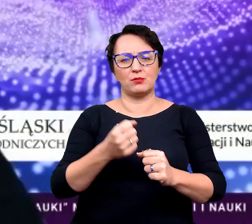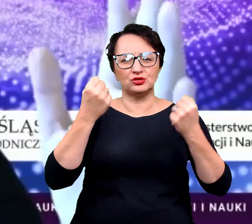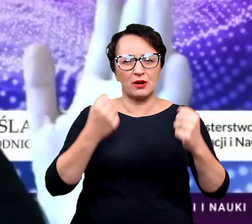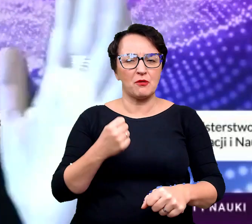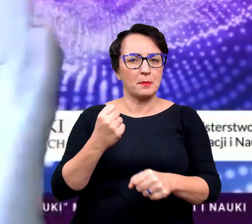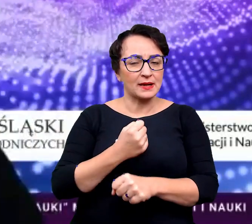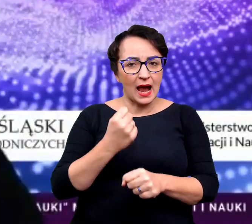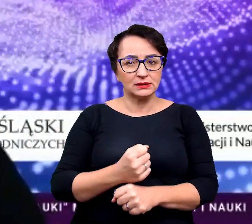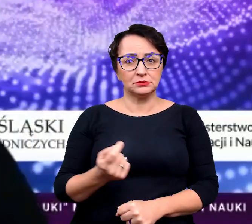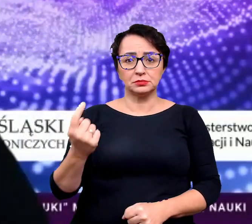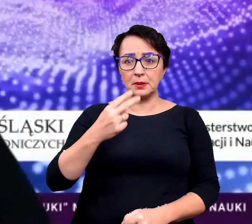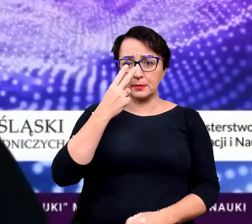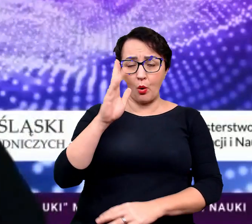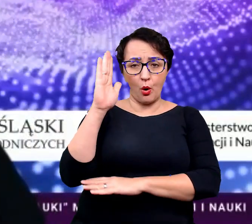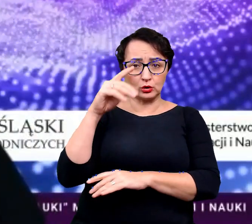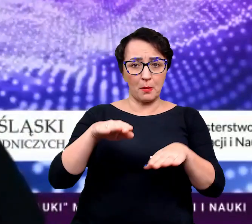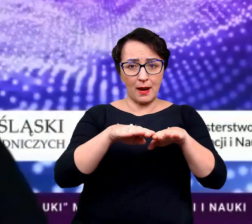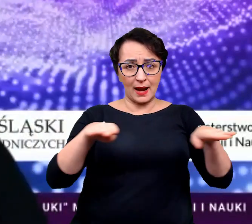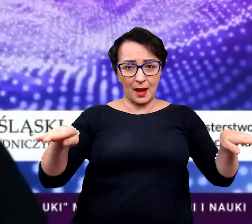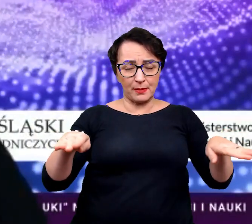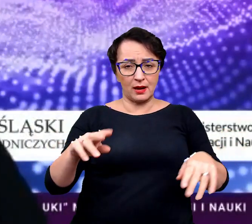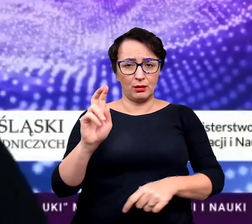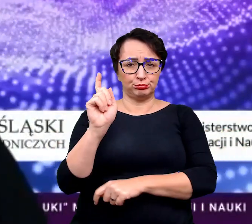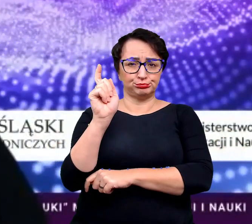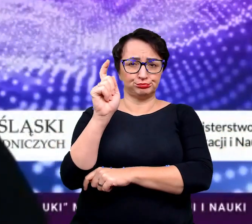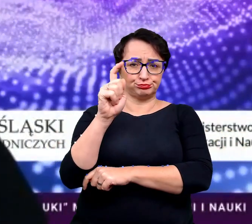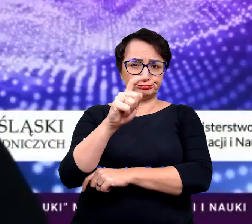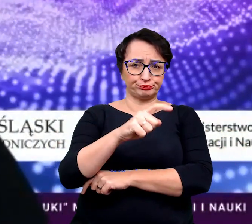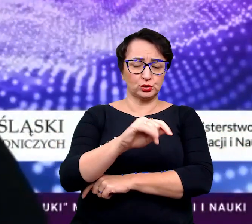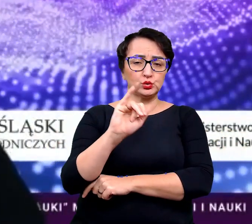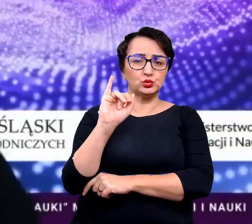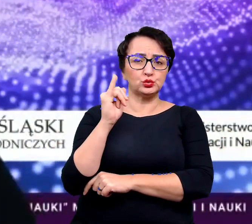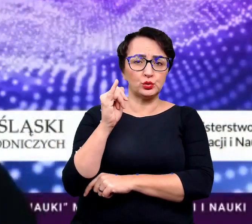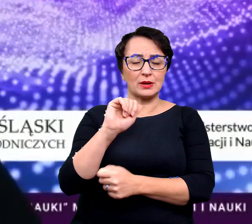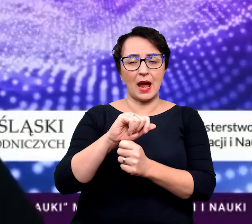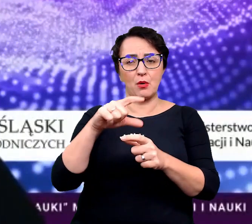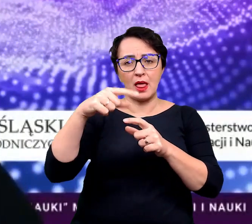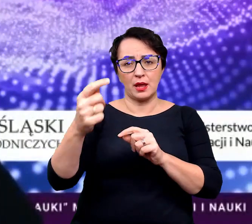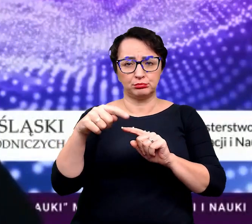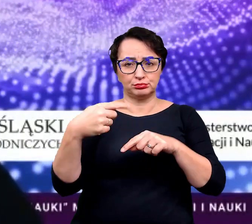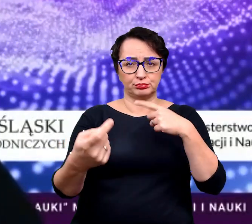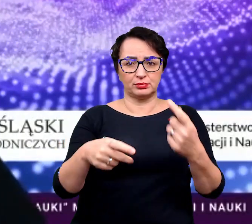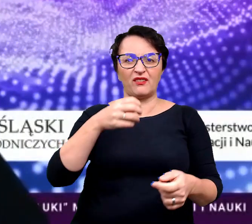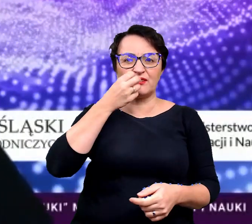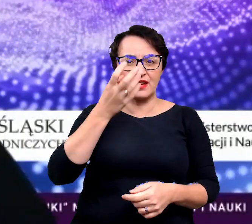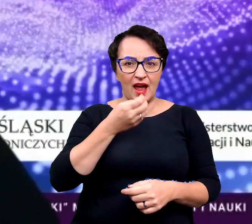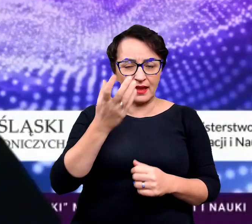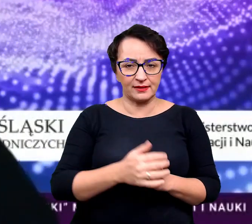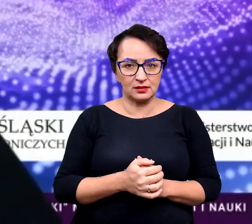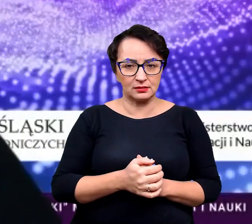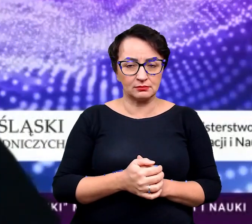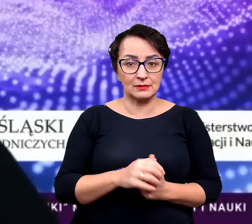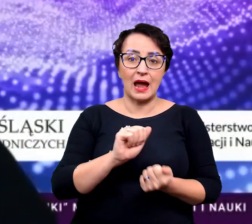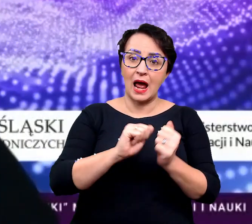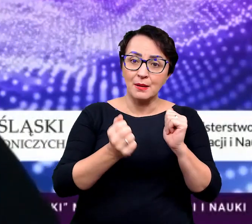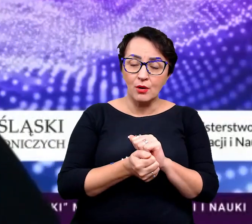i widzicie na parapecie, kompletnie zwiędnięty, żółty albo opadły z liści kwiatek,